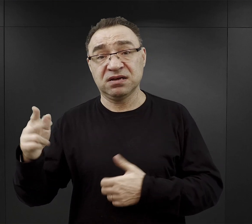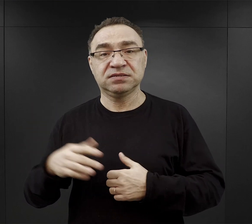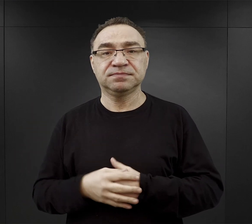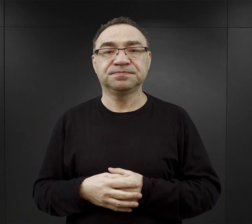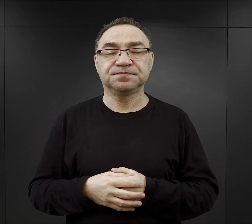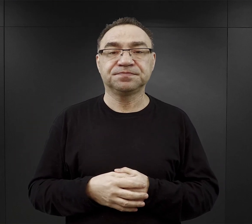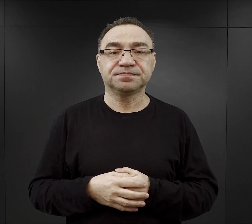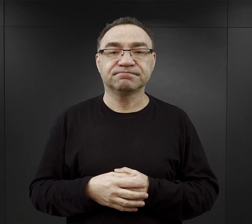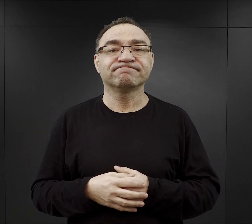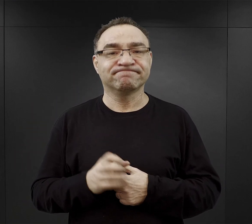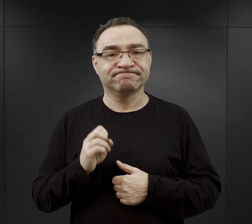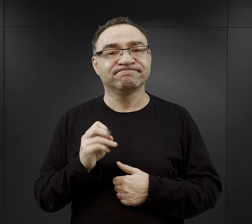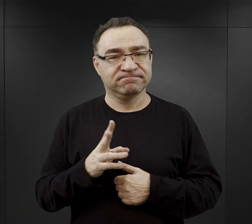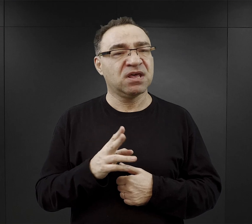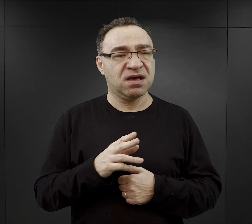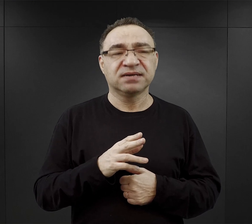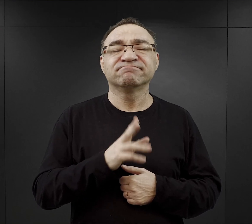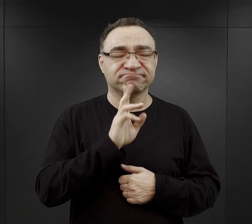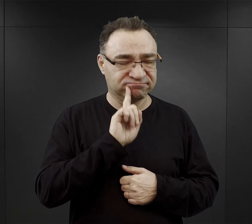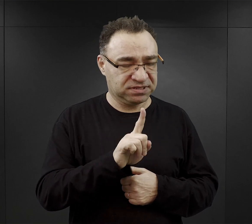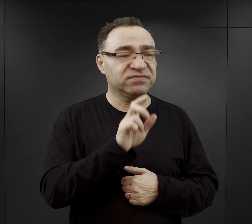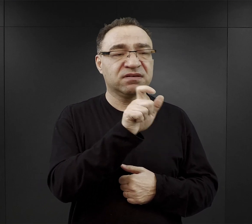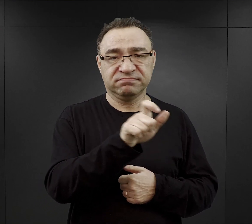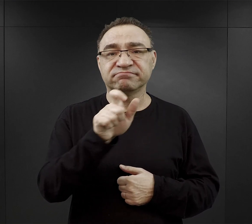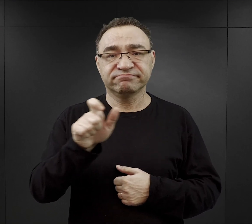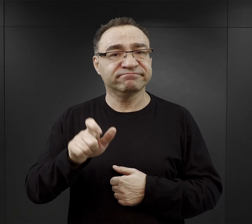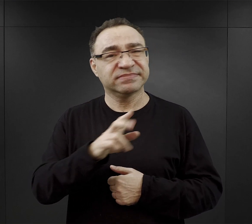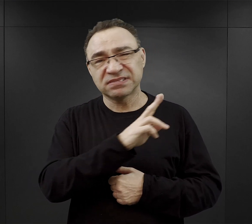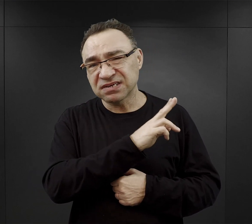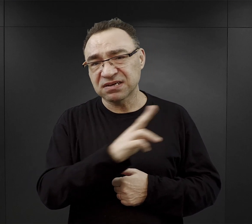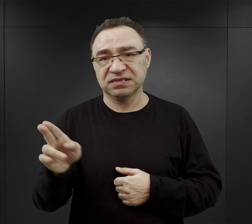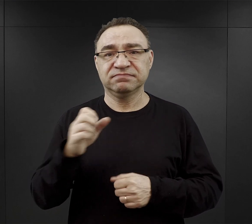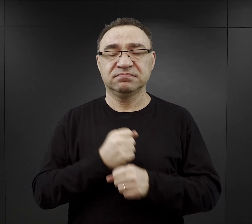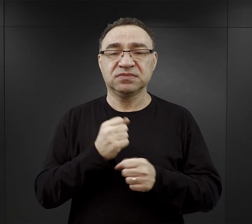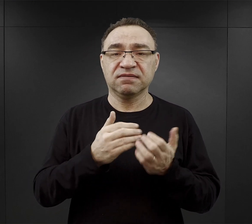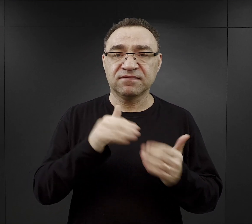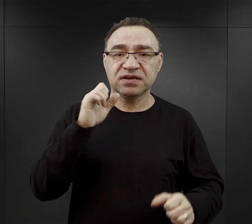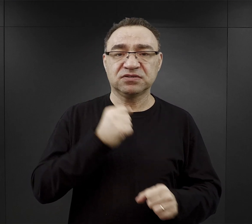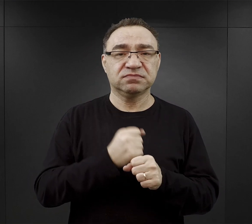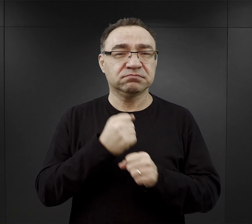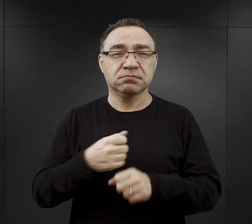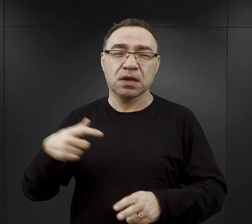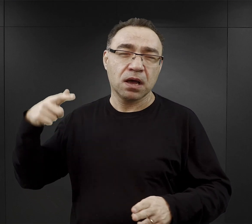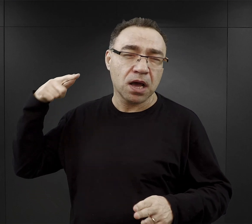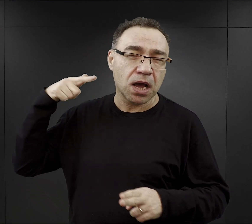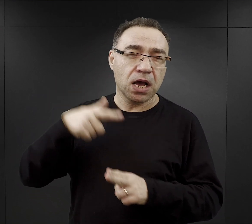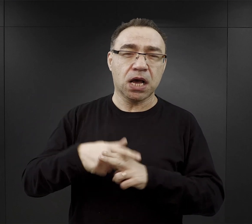Tak, pracować musiał każdy więzień, większość z nich pracowała, wykonywała bardzo ciężkie prace fizyczne,